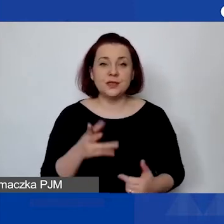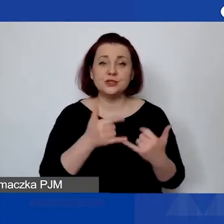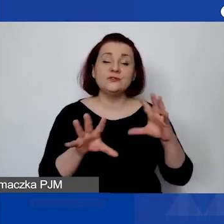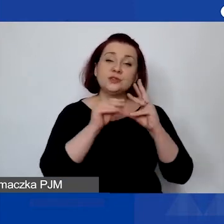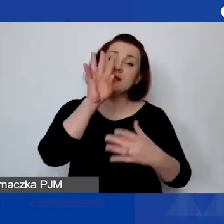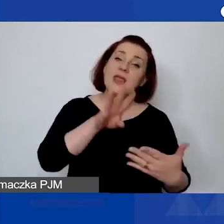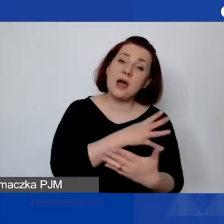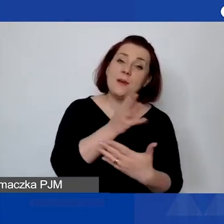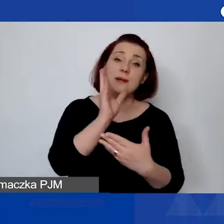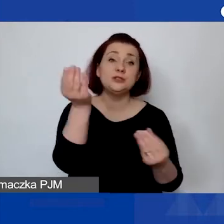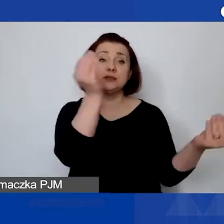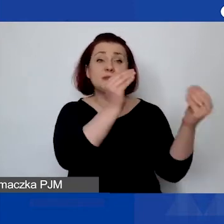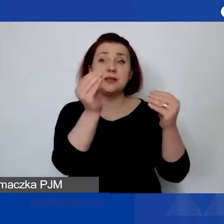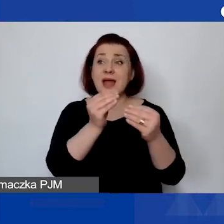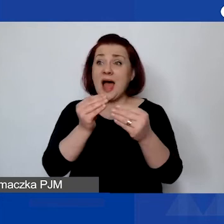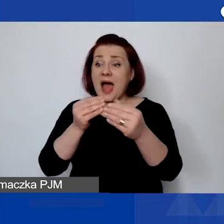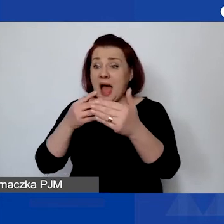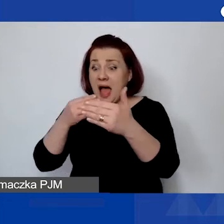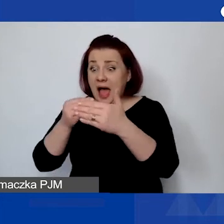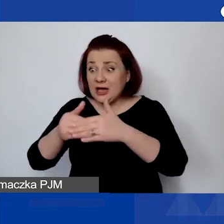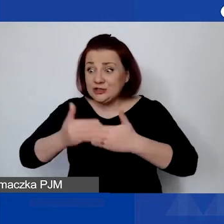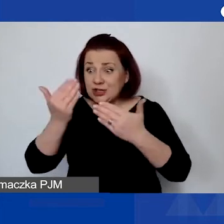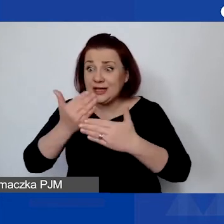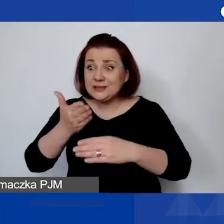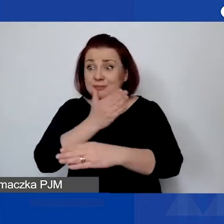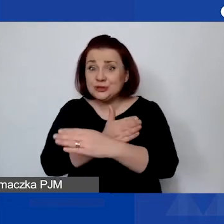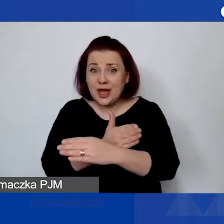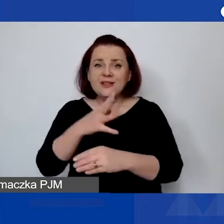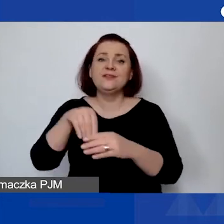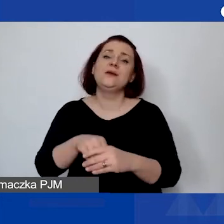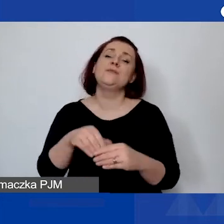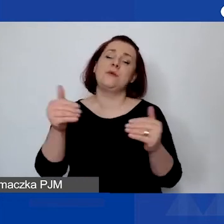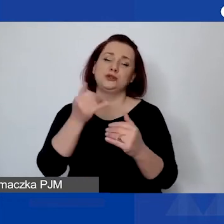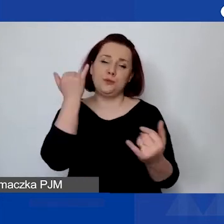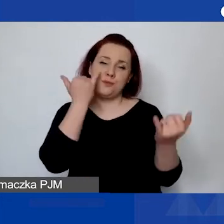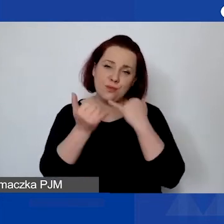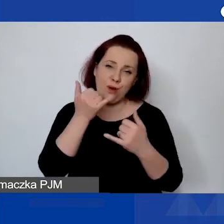wypełniane ostatniego dnia składania wniosków, mogą zdarzyć się błędy i problemy z wypełnieniem tej tabeli.